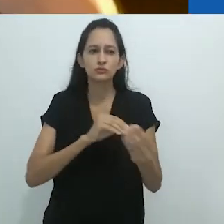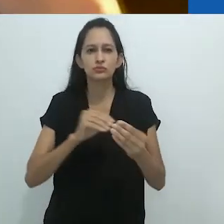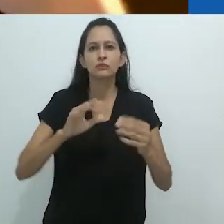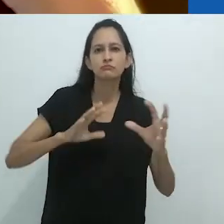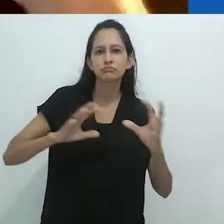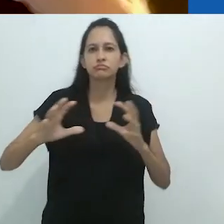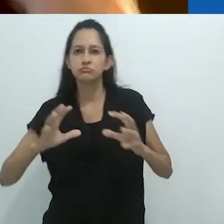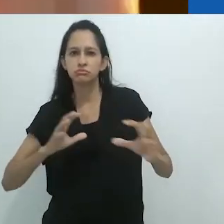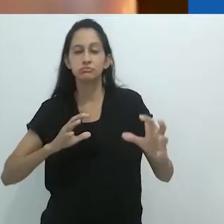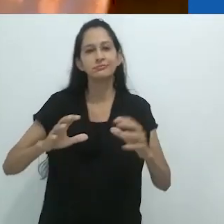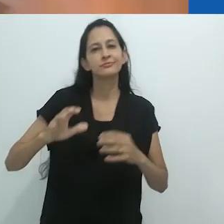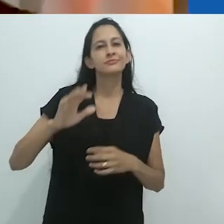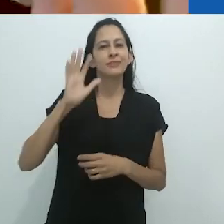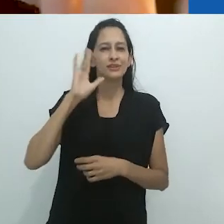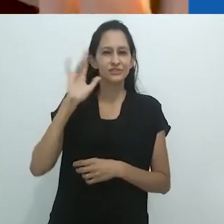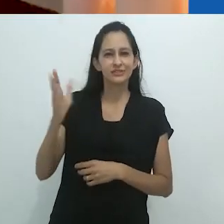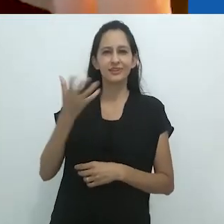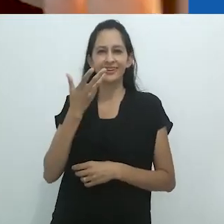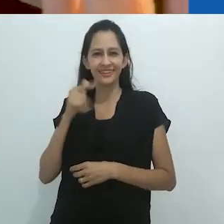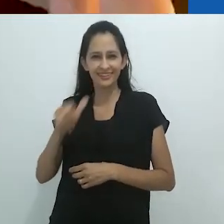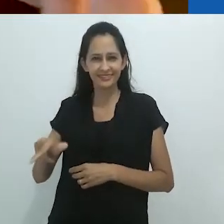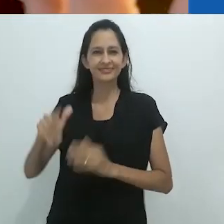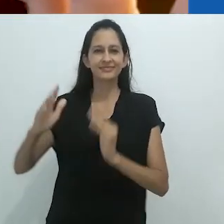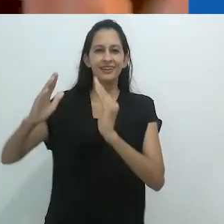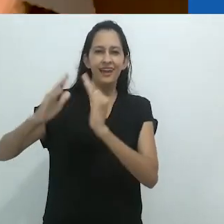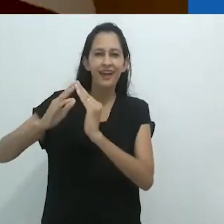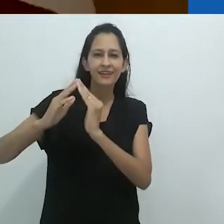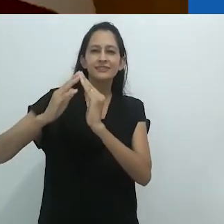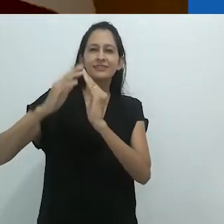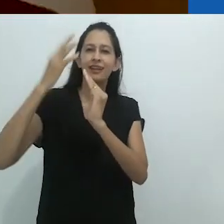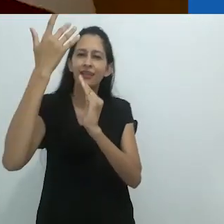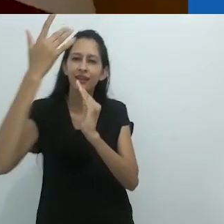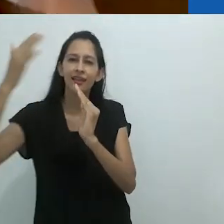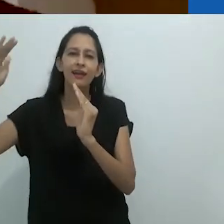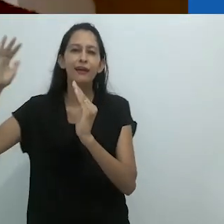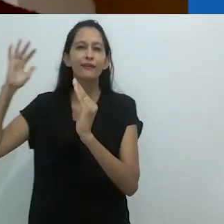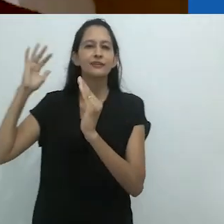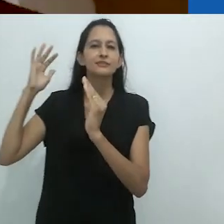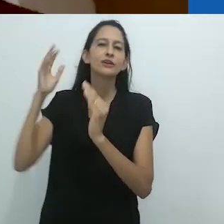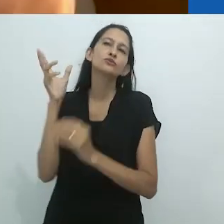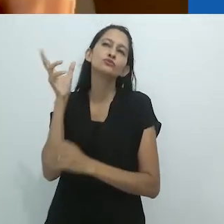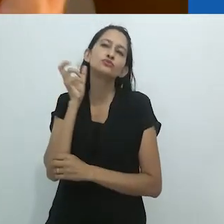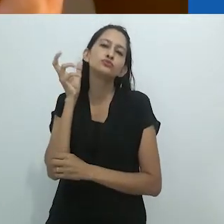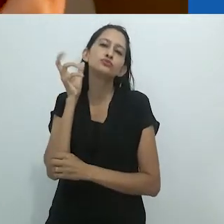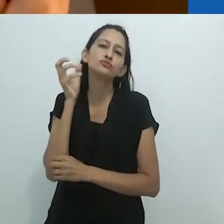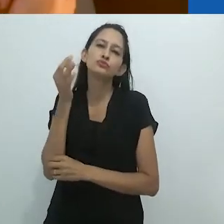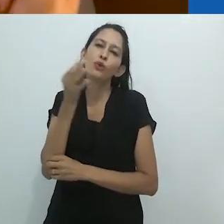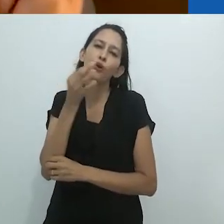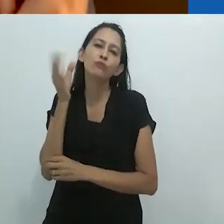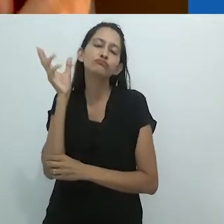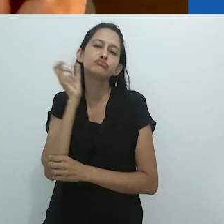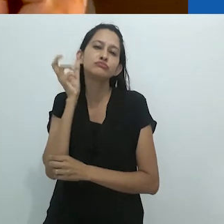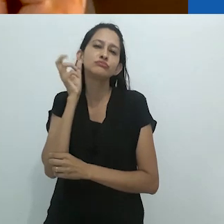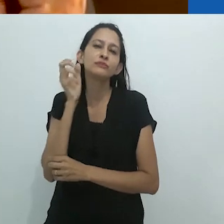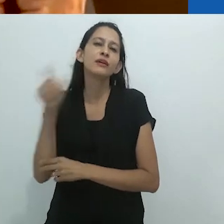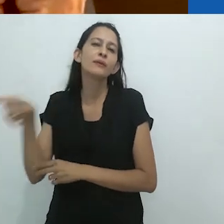Pense naquela criança na casa na Floresta ouvindo Tom, o Naturalista,